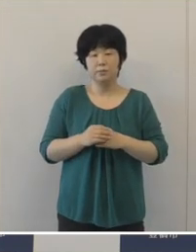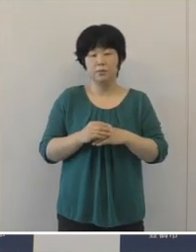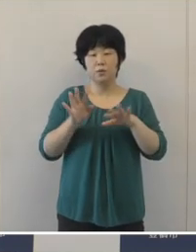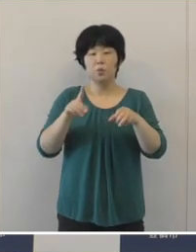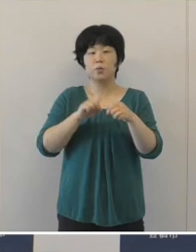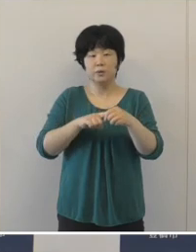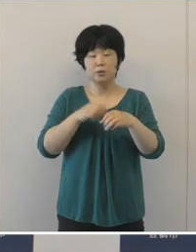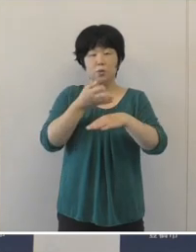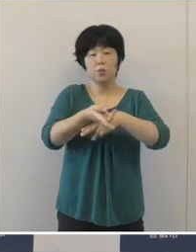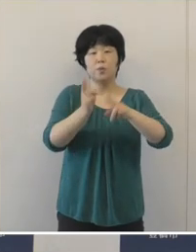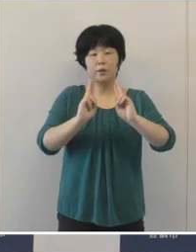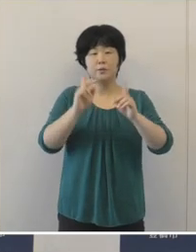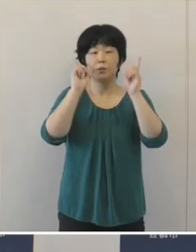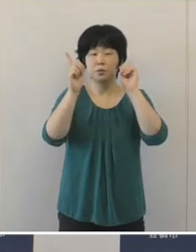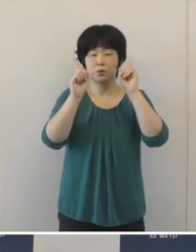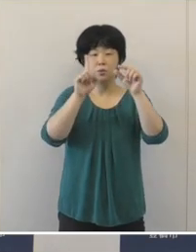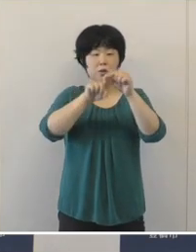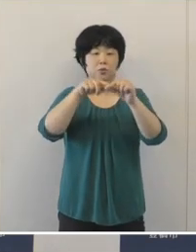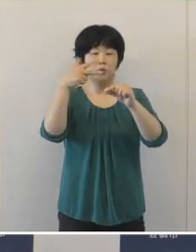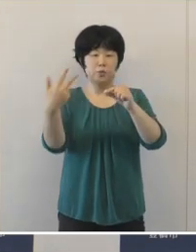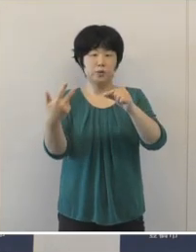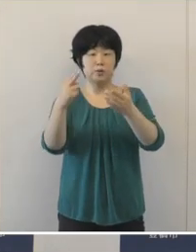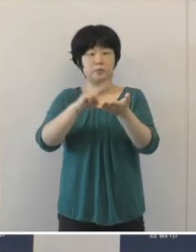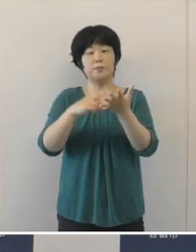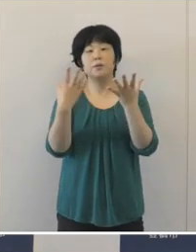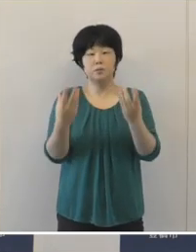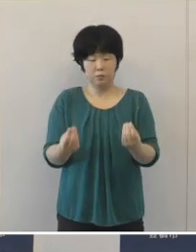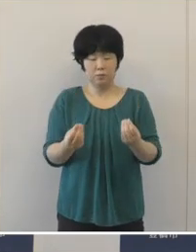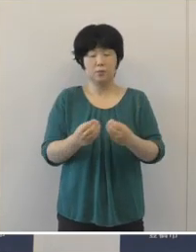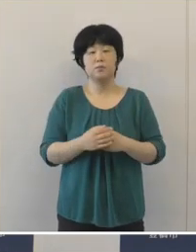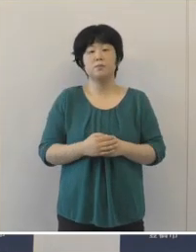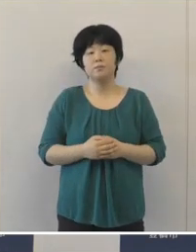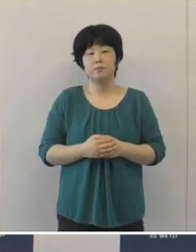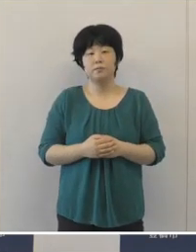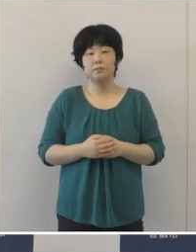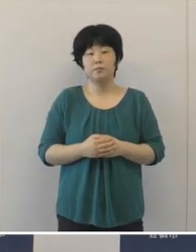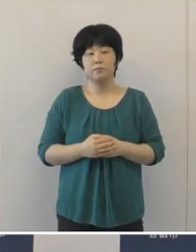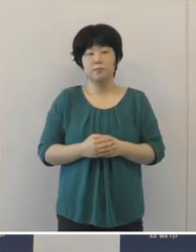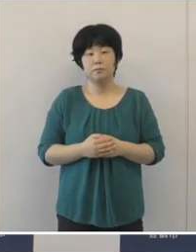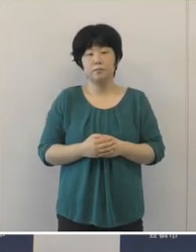豊橋まつりの開催を中止をすることといたしました。